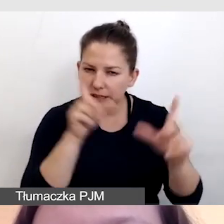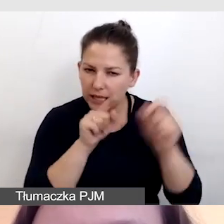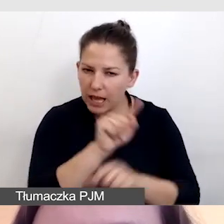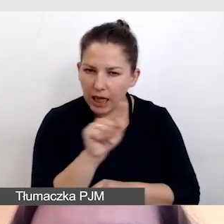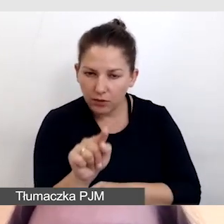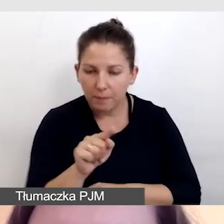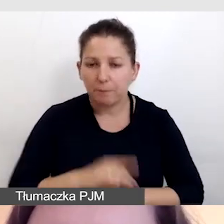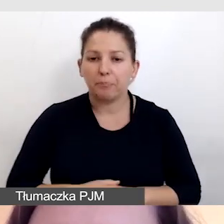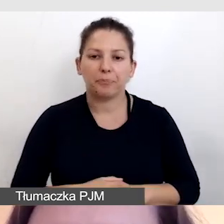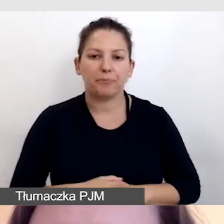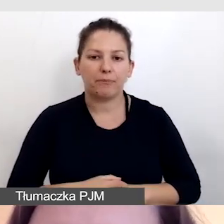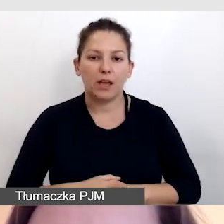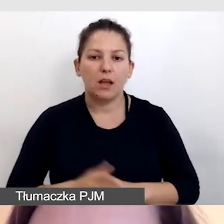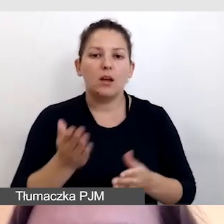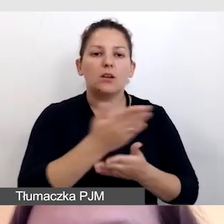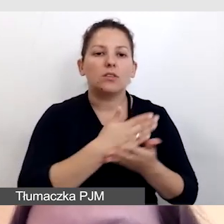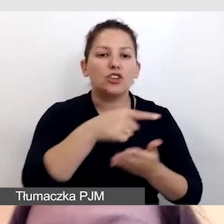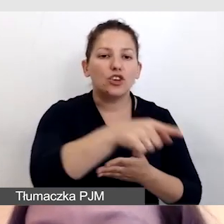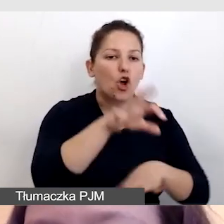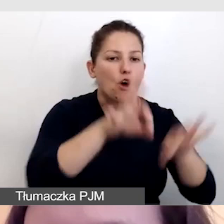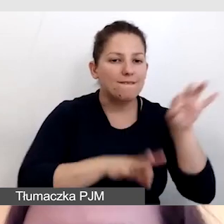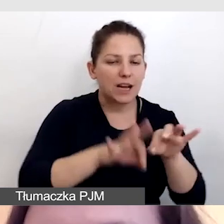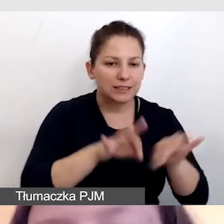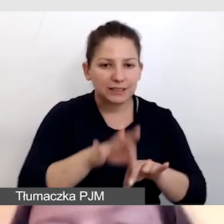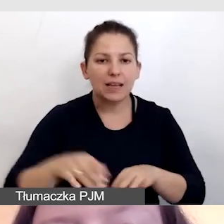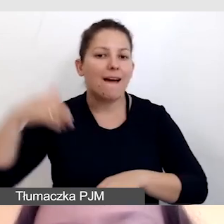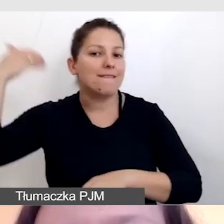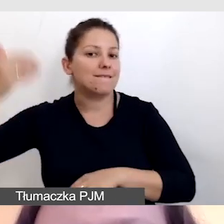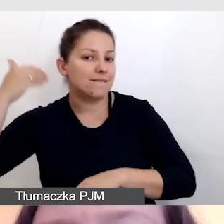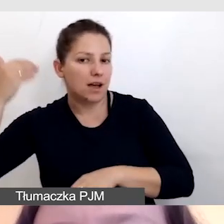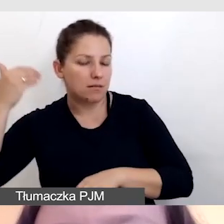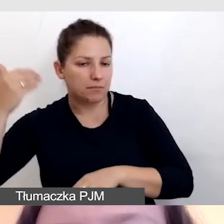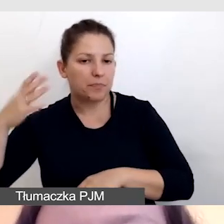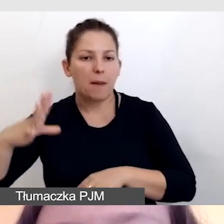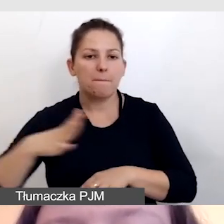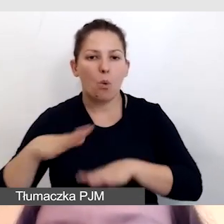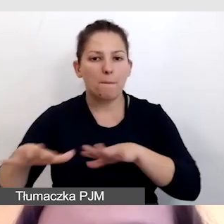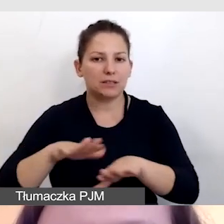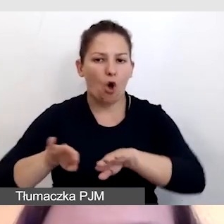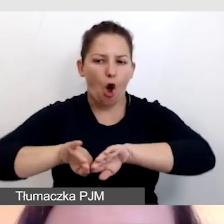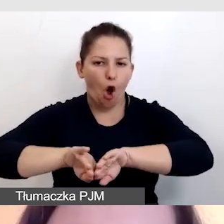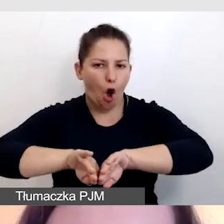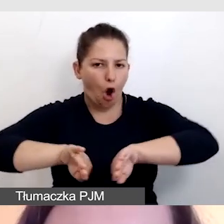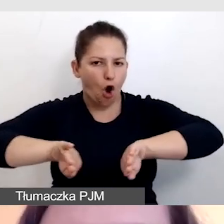zostało oddzielone taśmą od części konferencyjnej, od prelegentów.